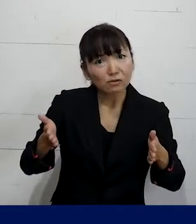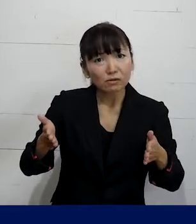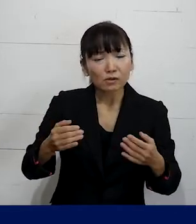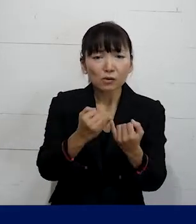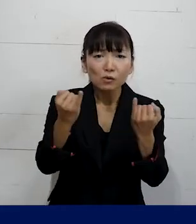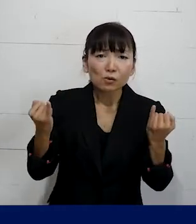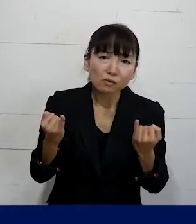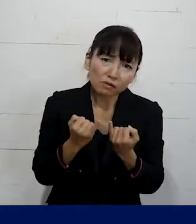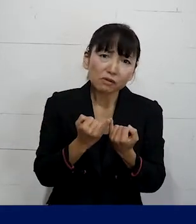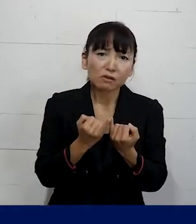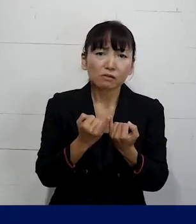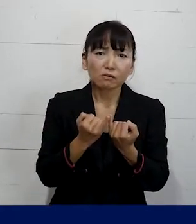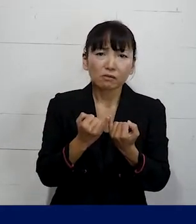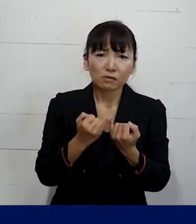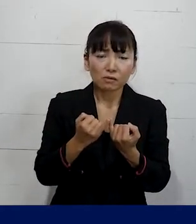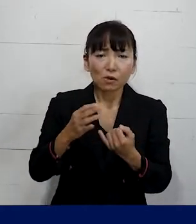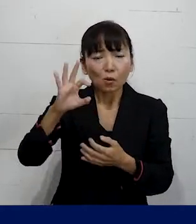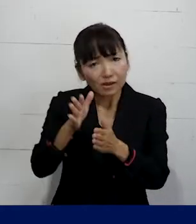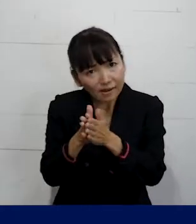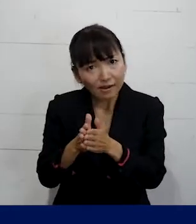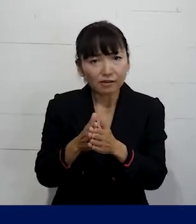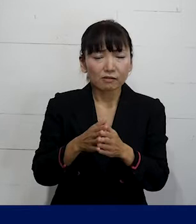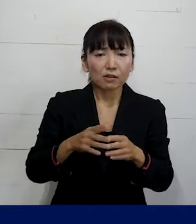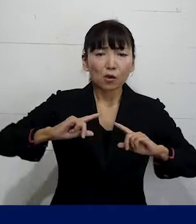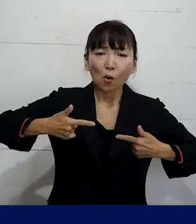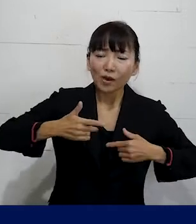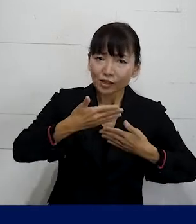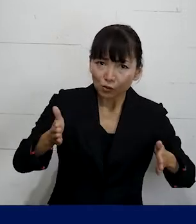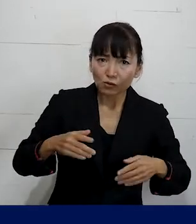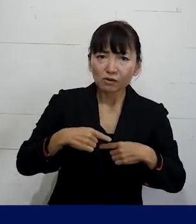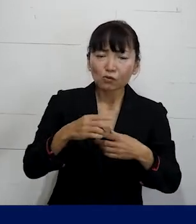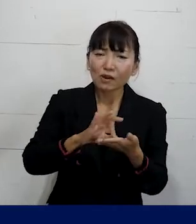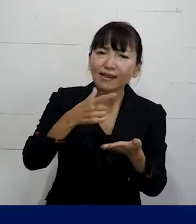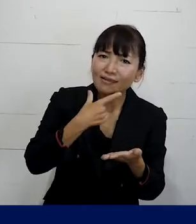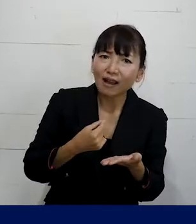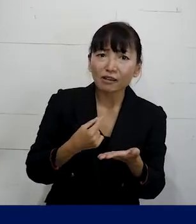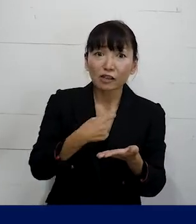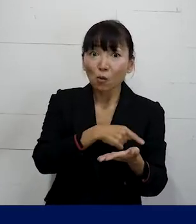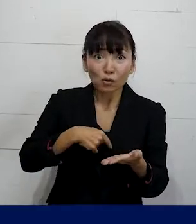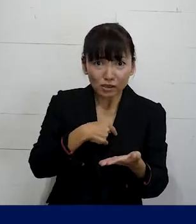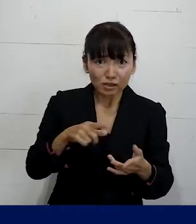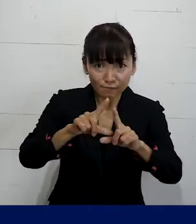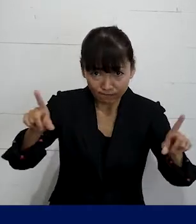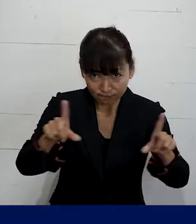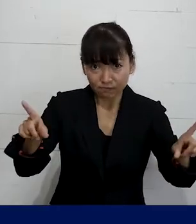自分本来の性別に合わせたものにしたい と思うのも当然のことです